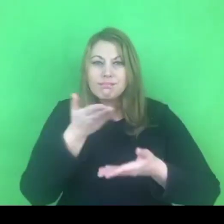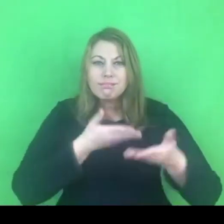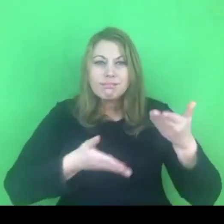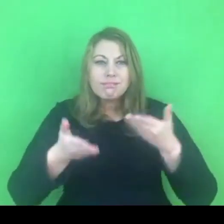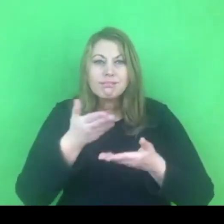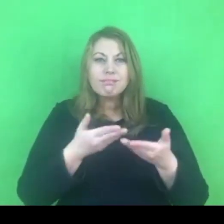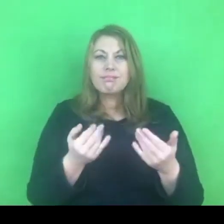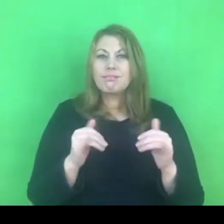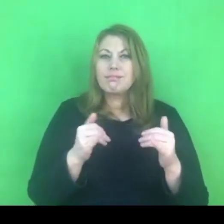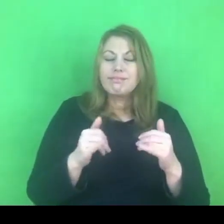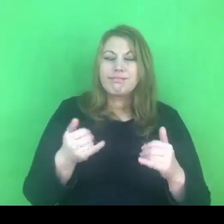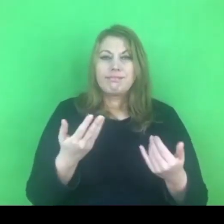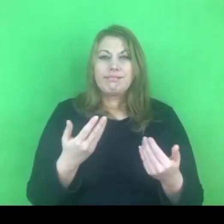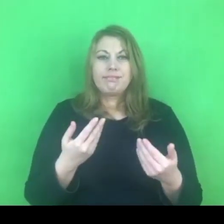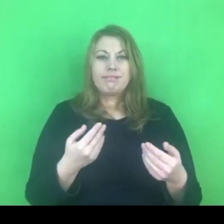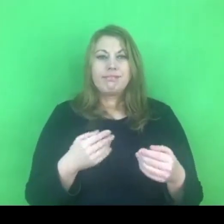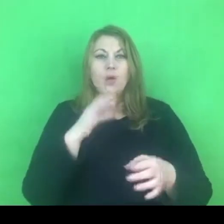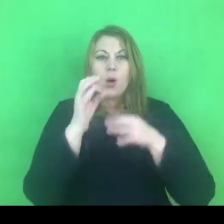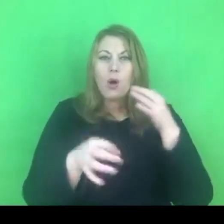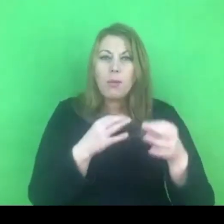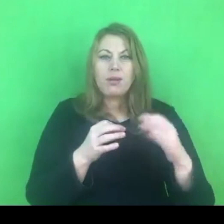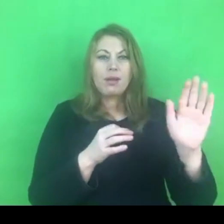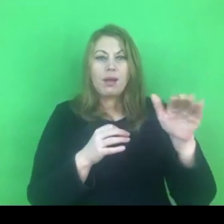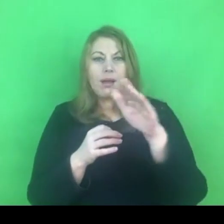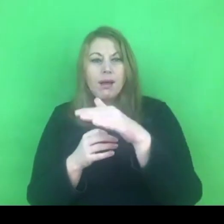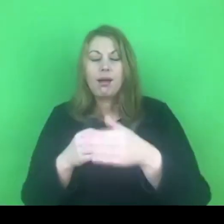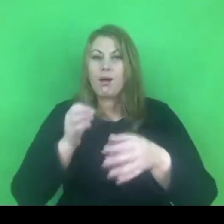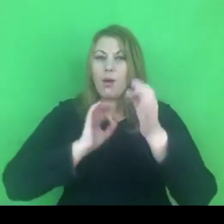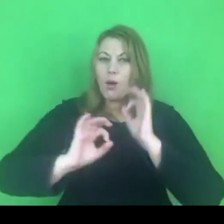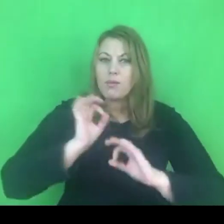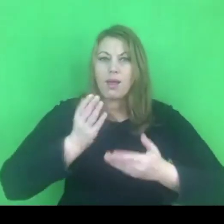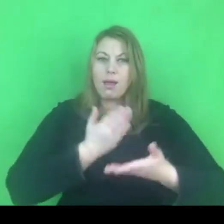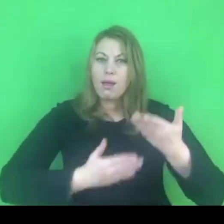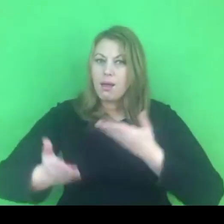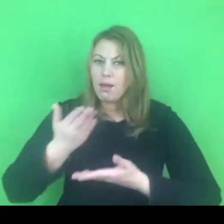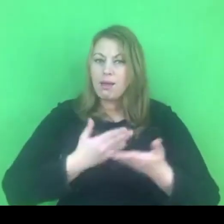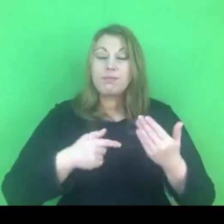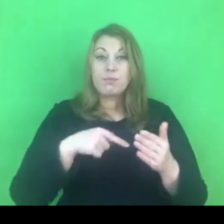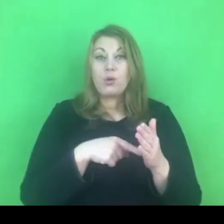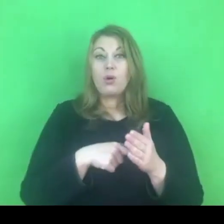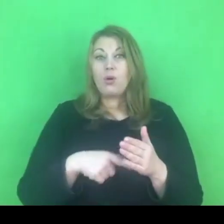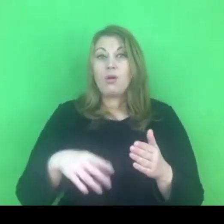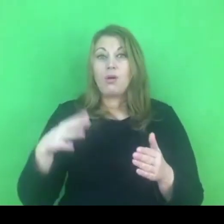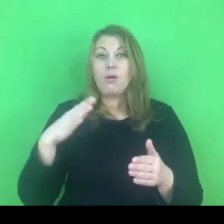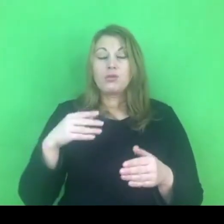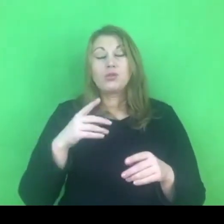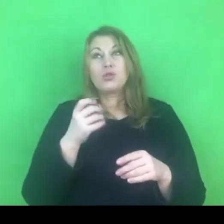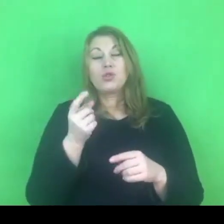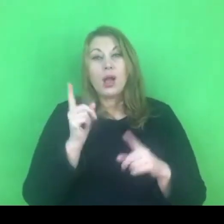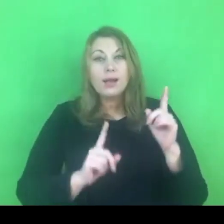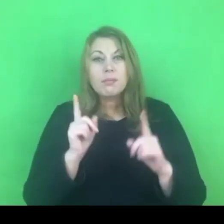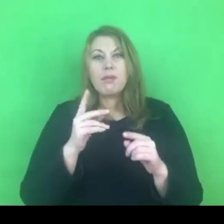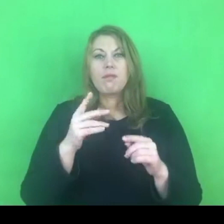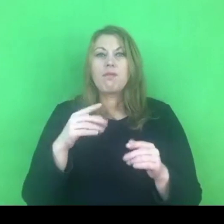Na pewno różnego rodzaju trudności, które dopiero będą się pojawiać będą wymagały szerszego omówienia, zastanowienia się i wypracowania